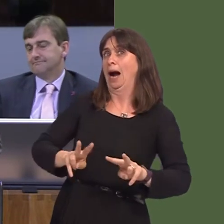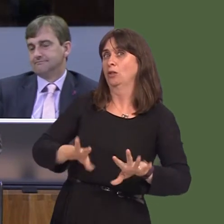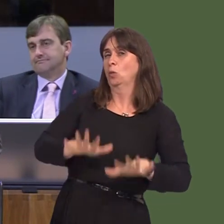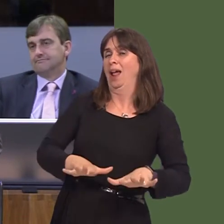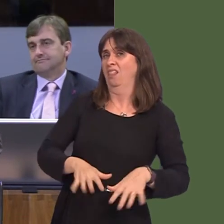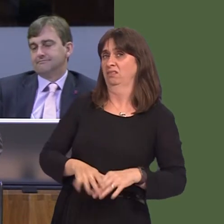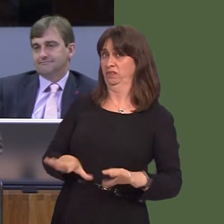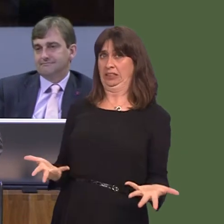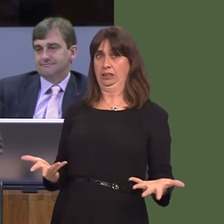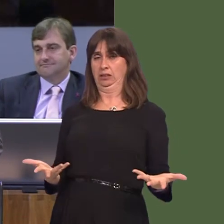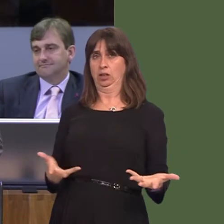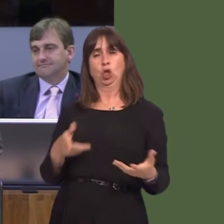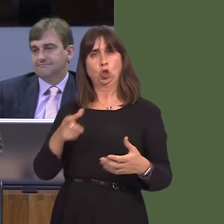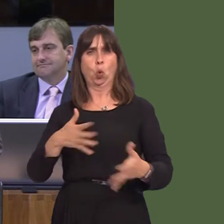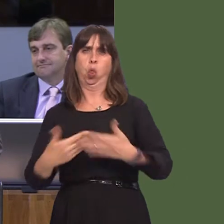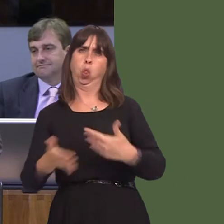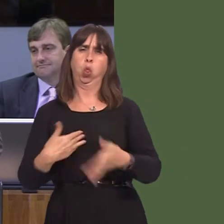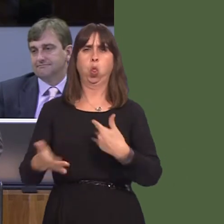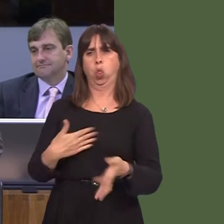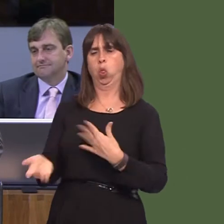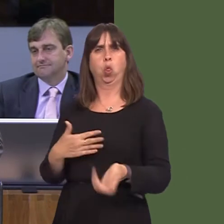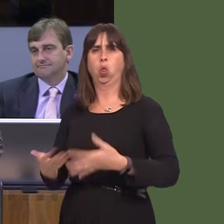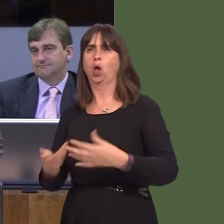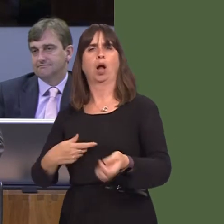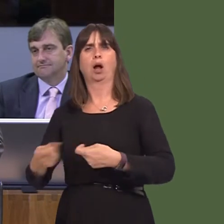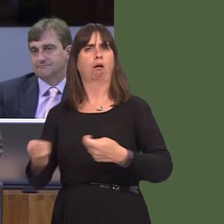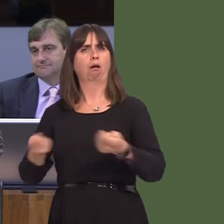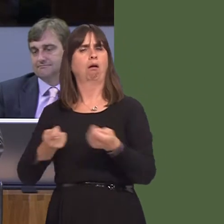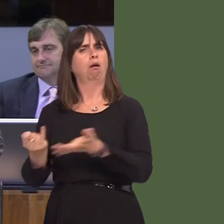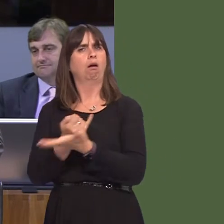seen with your management and your Government's management of this particular bid is that